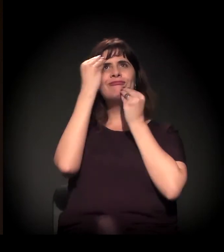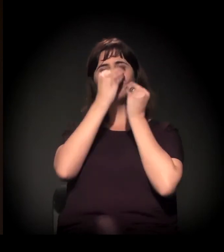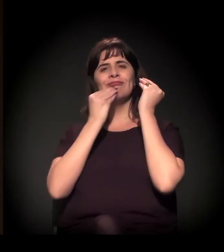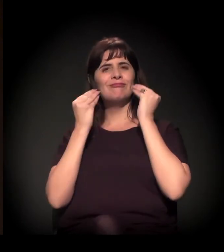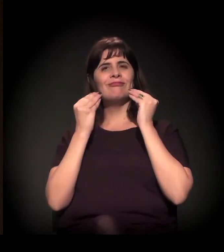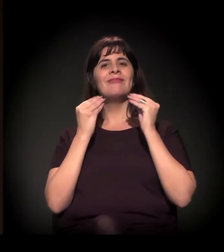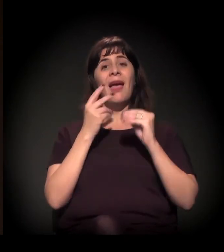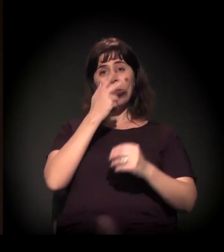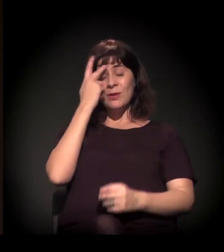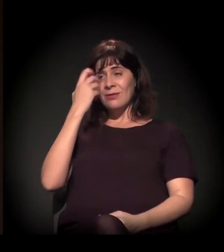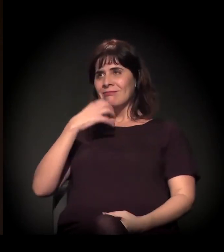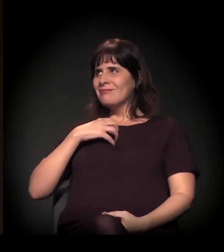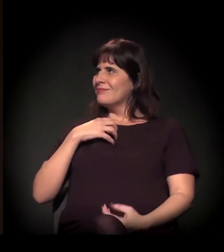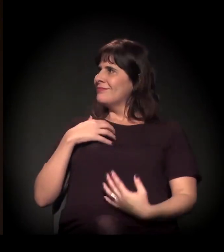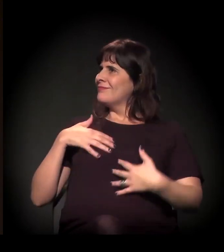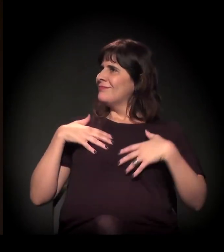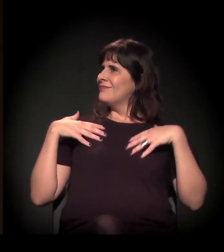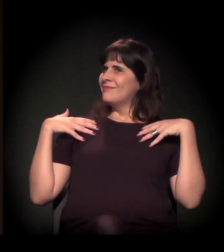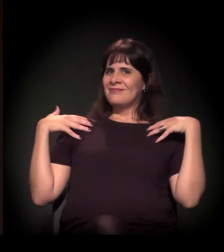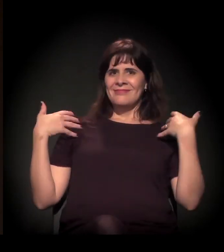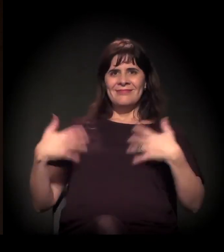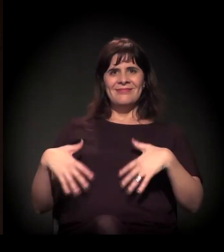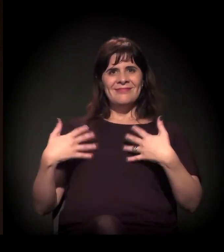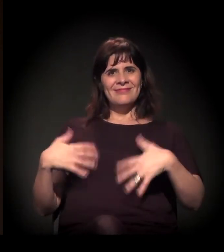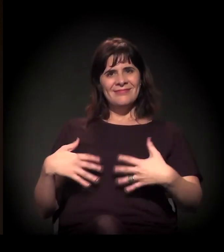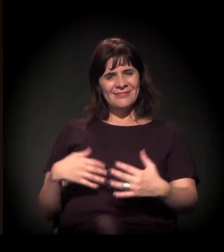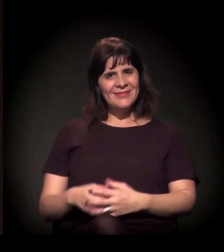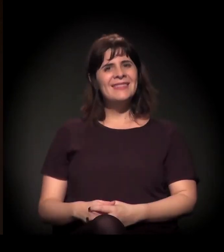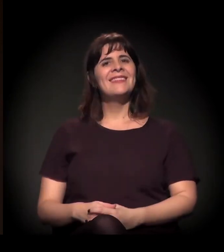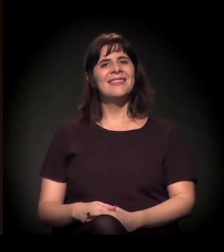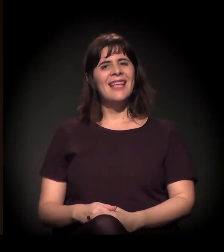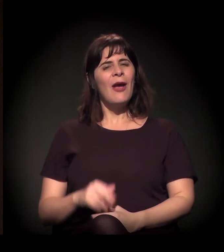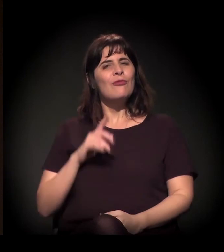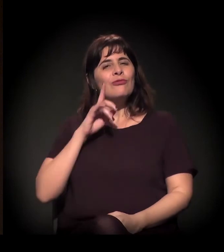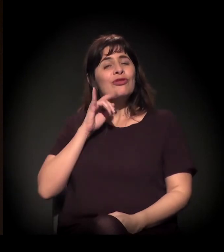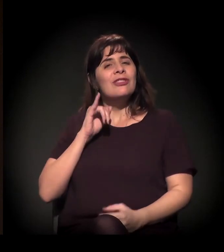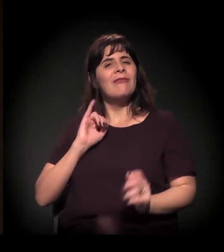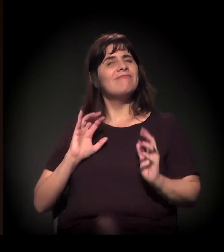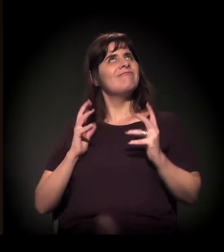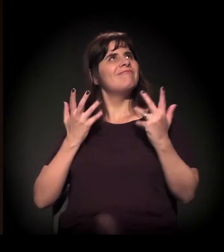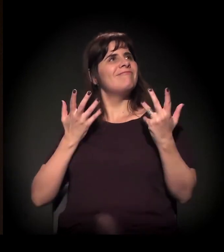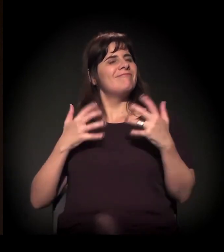para as pessoas terem uma dignidade... Saírem, neste dia, festejando.